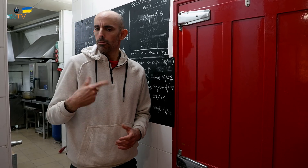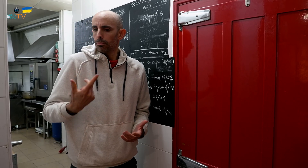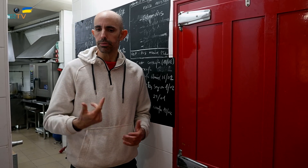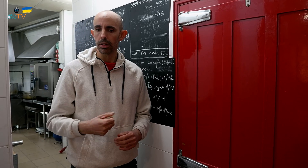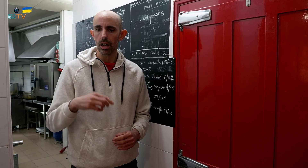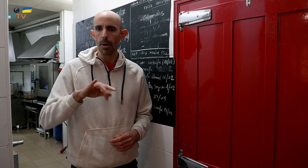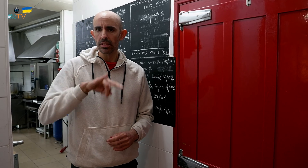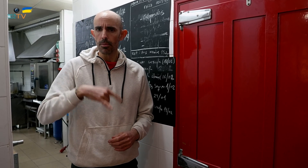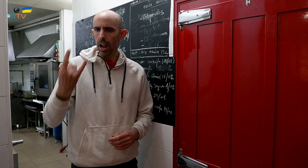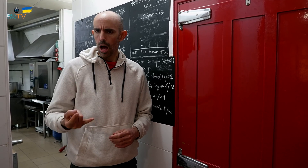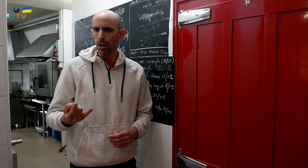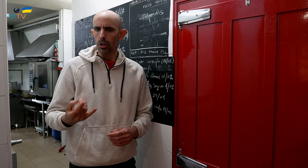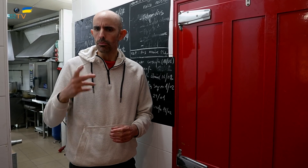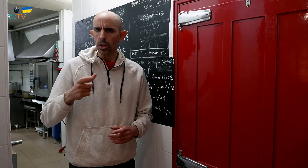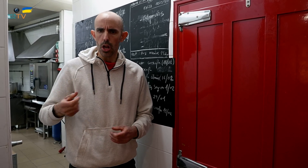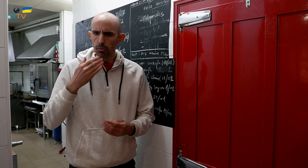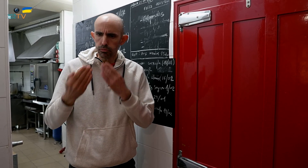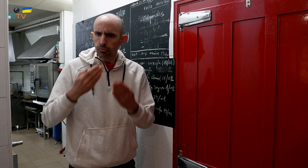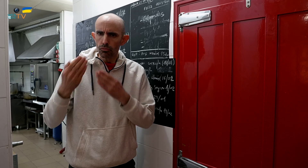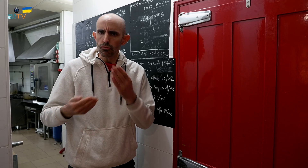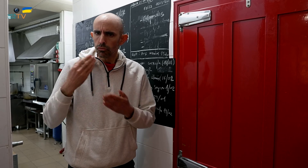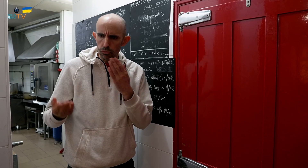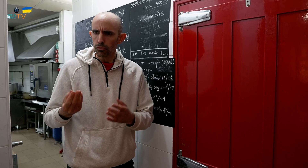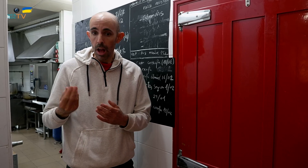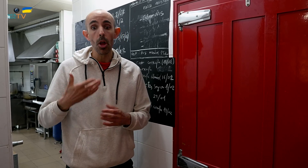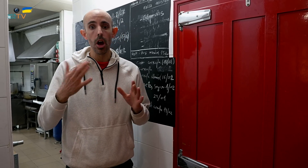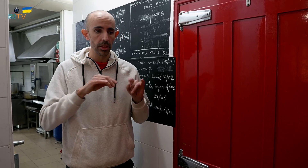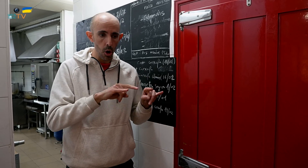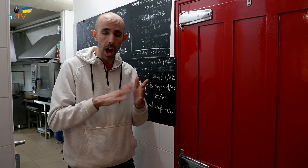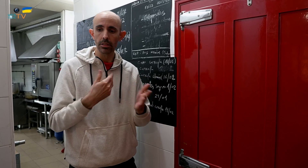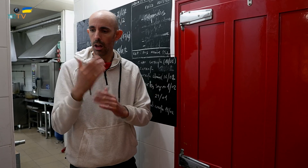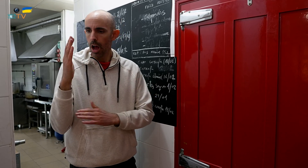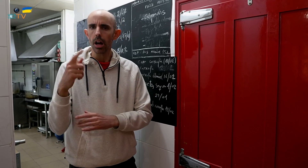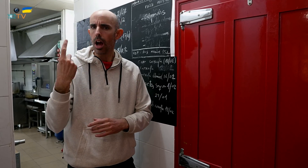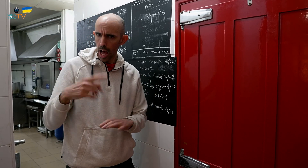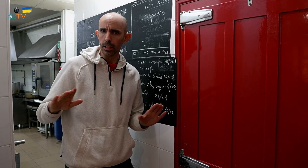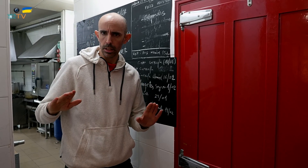Los fines de semana nos lo solicitan mucho, pero de lunes a viernes también hay.